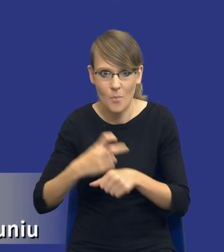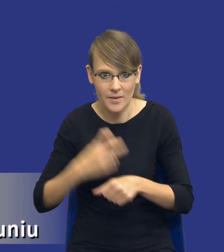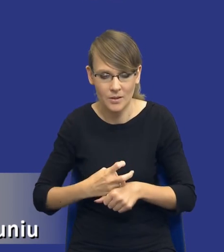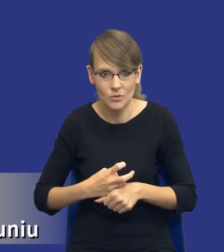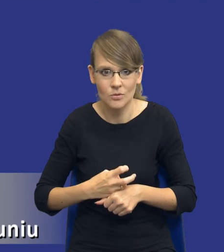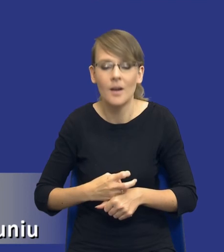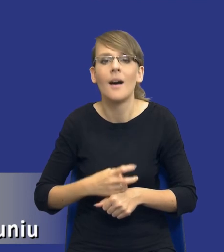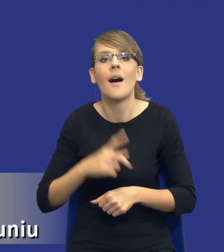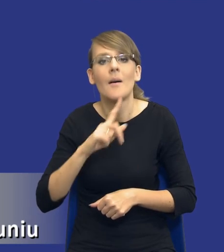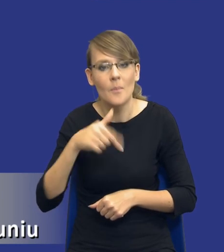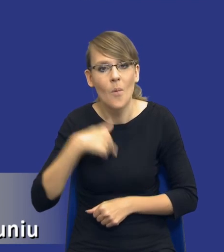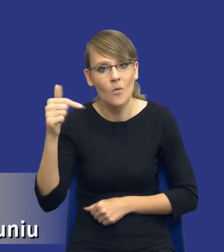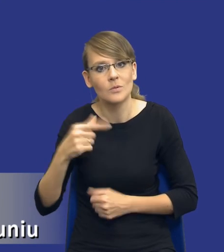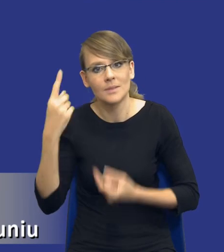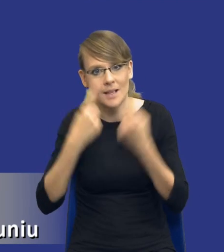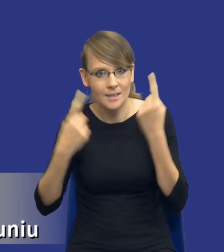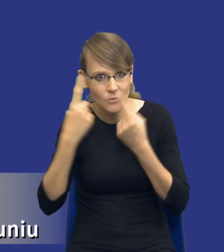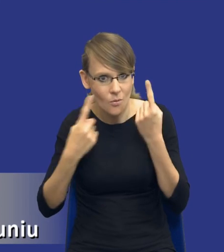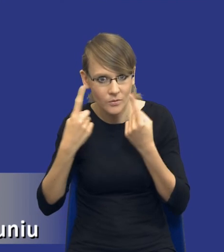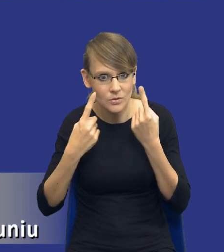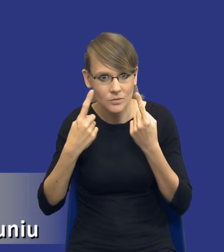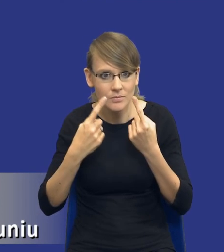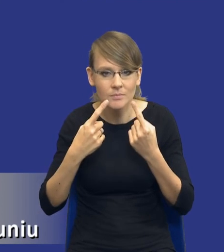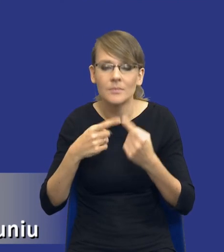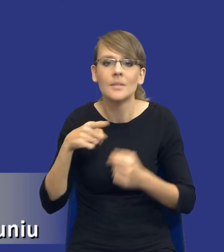Tylko zastanowić się nad tym, co jest najlepszym rozwiązaniem.